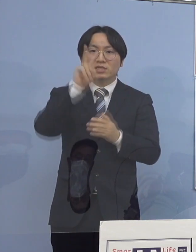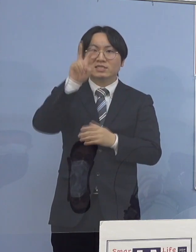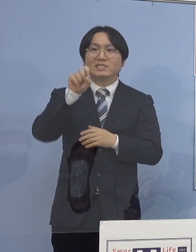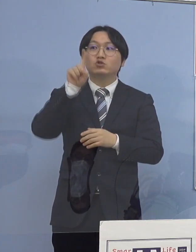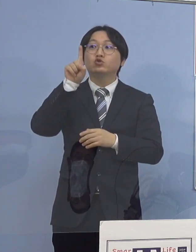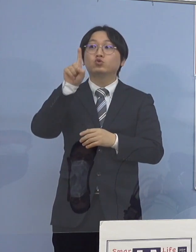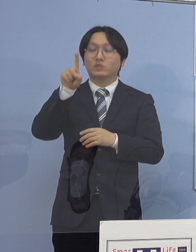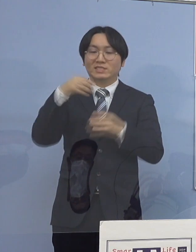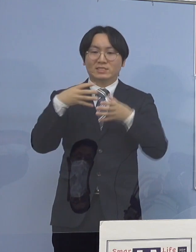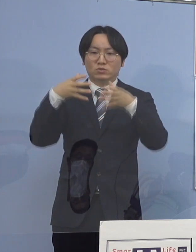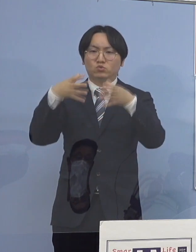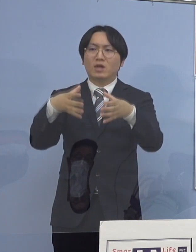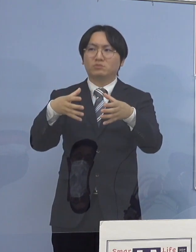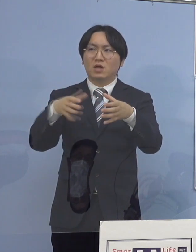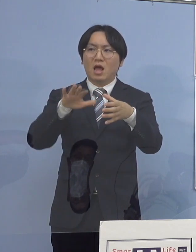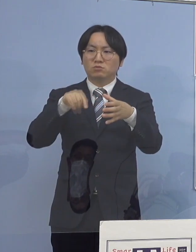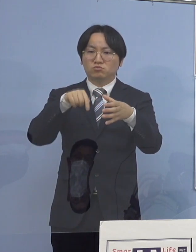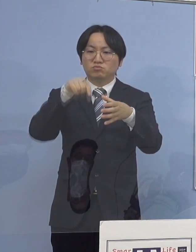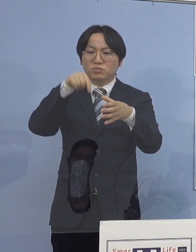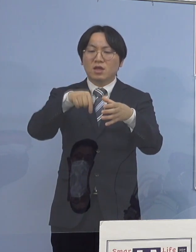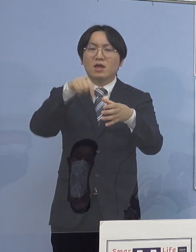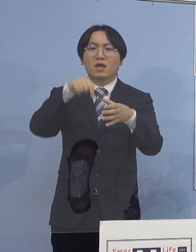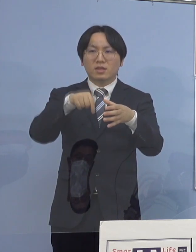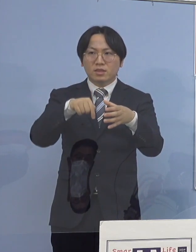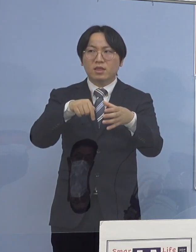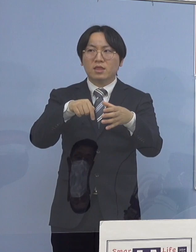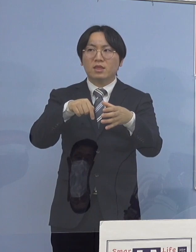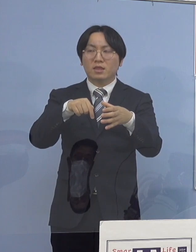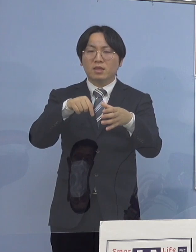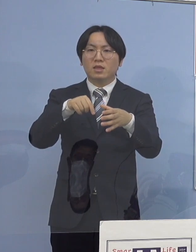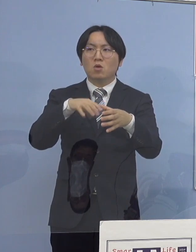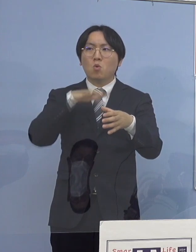今日言ったみたいに 今日を含めて2例しかないんですね